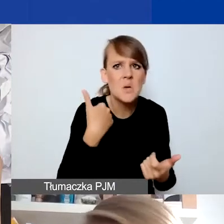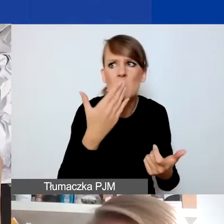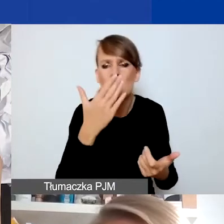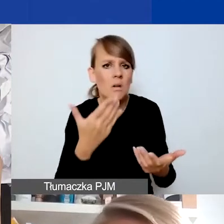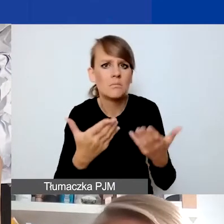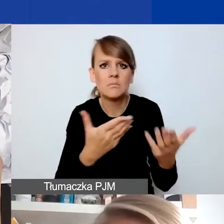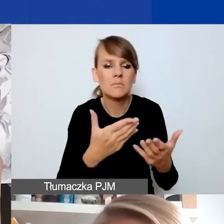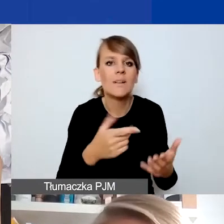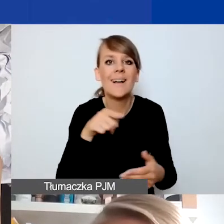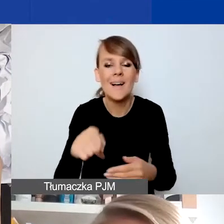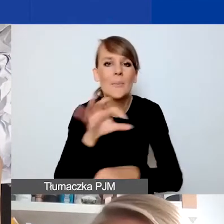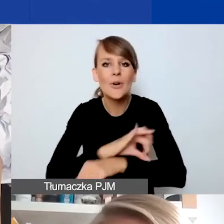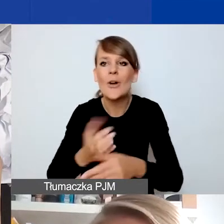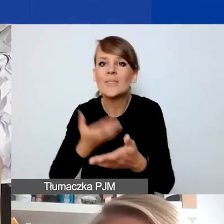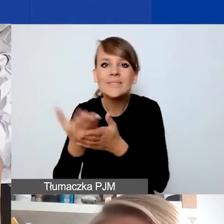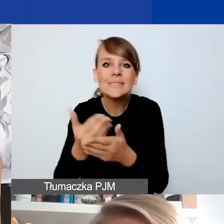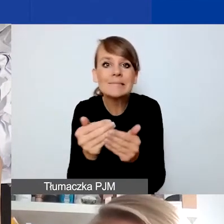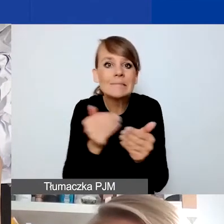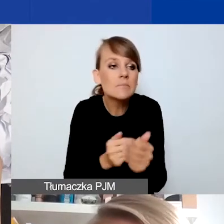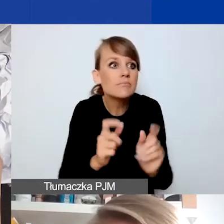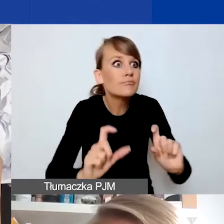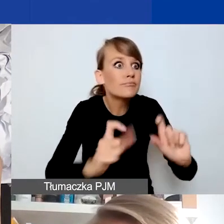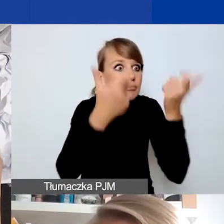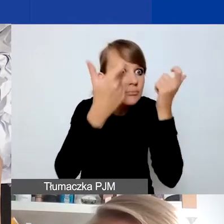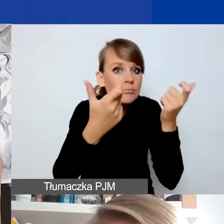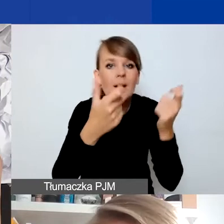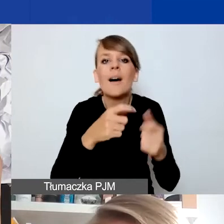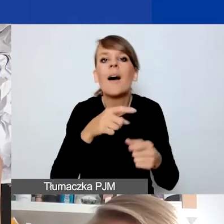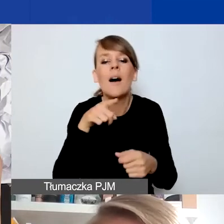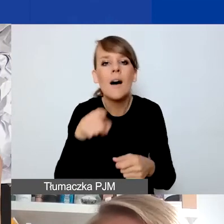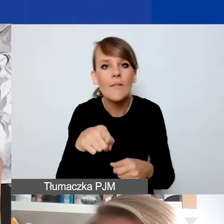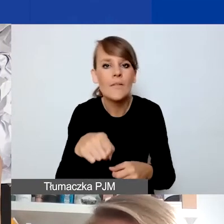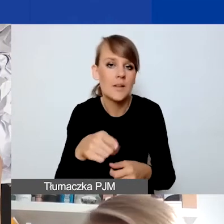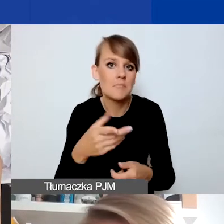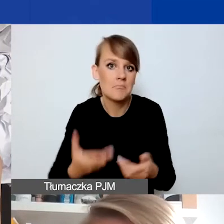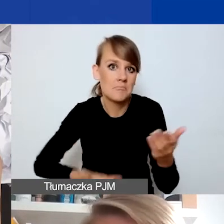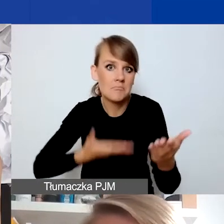jak będziecie składać projekt, którą wy jako wnioskodawcy potencjalni identyfikujecie,